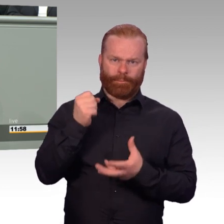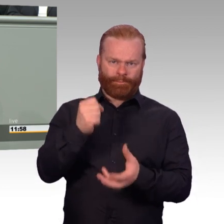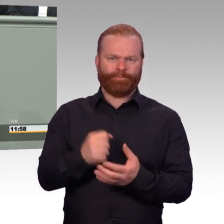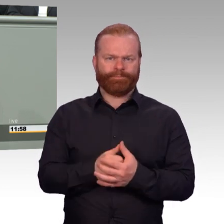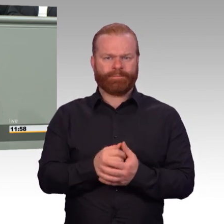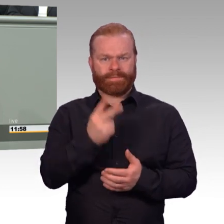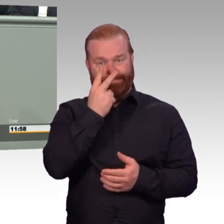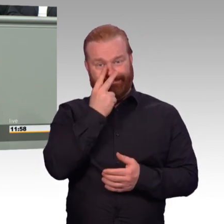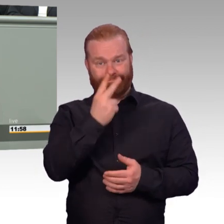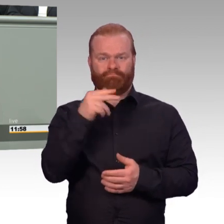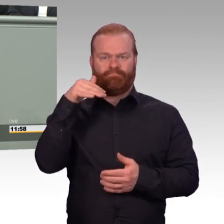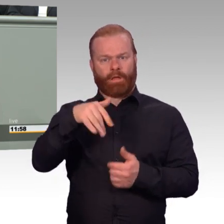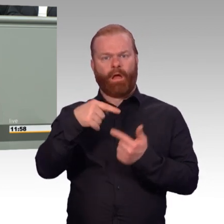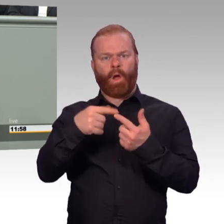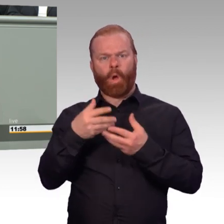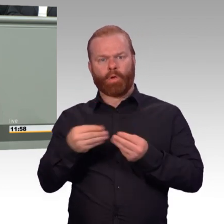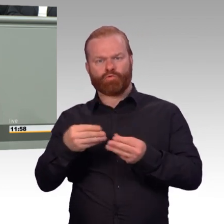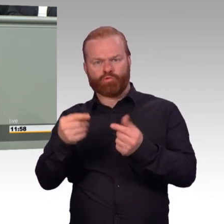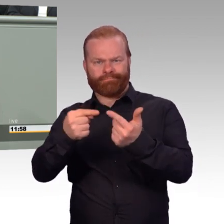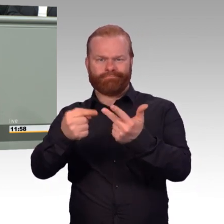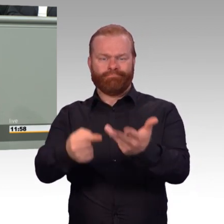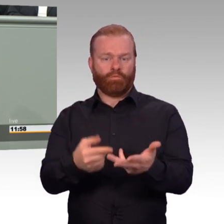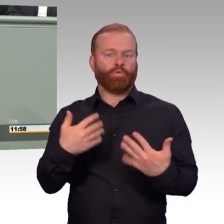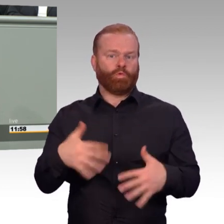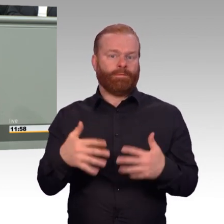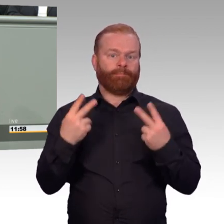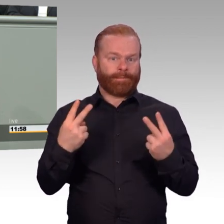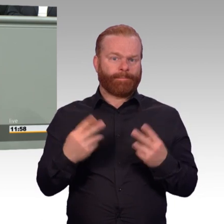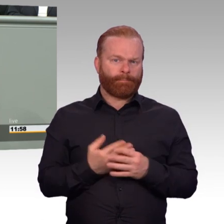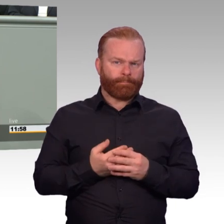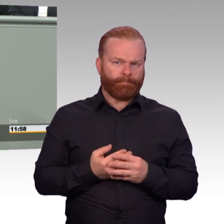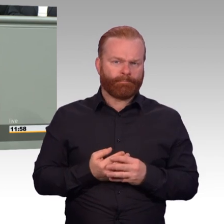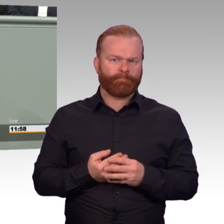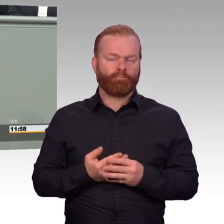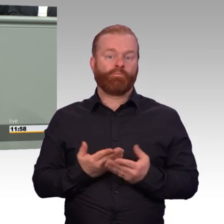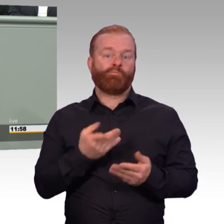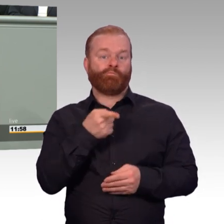Vor allem aber honorieren wir mit diesen Verbesserungen den herausragenden Dienst,